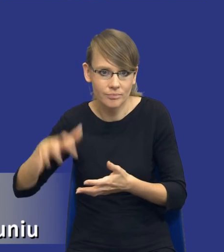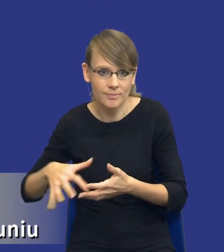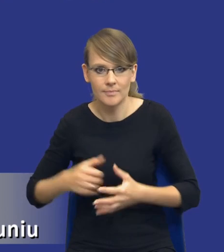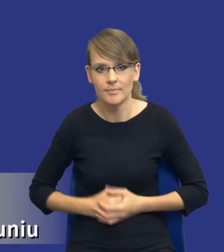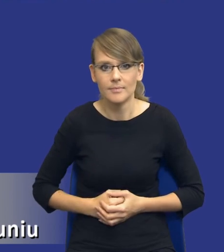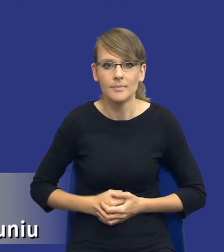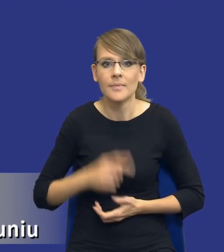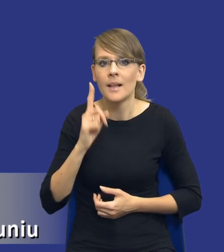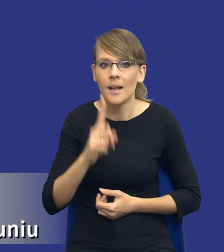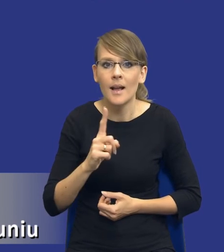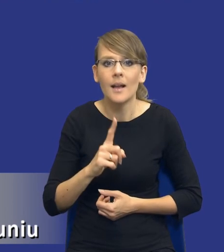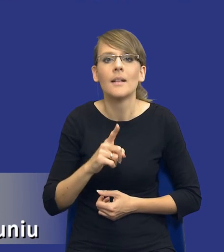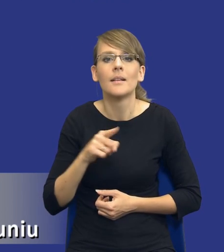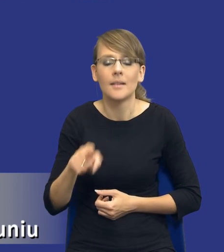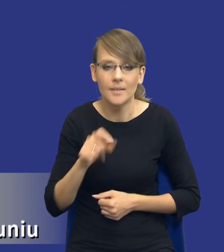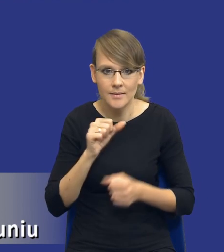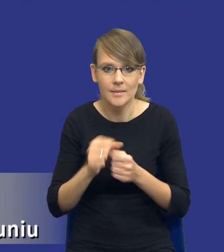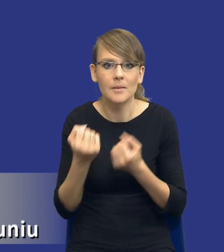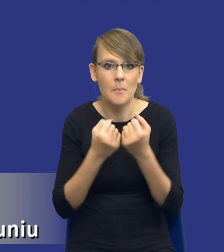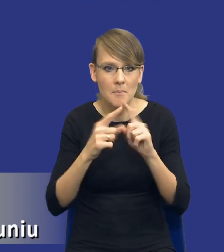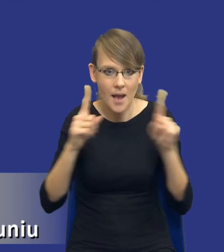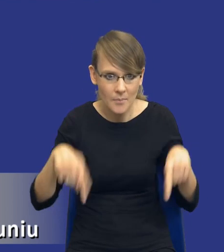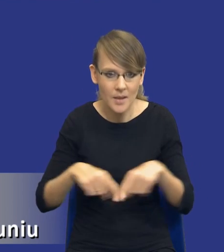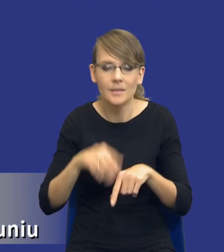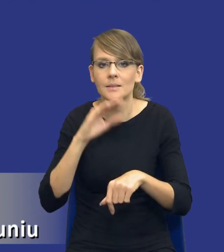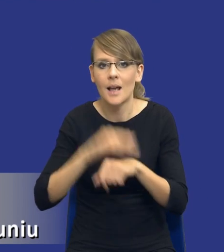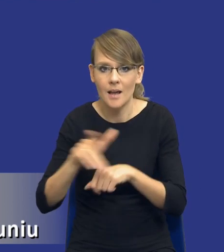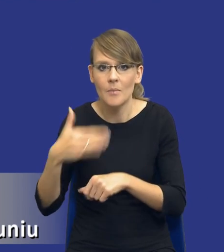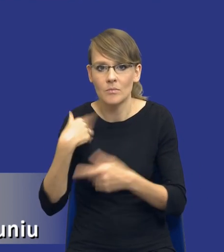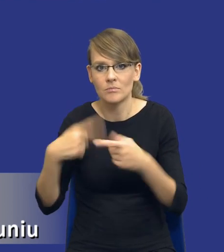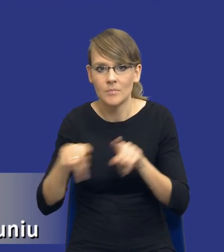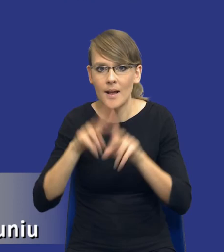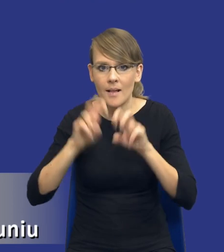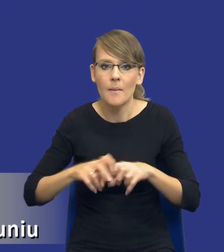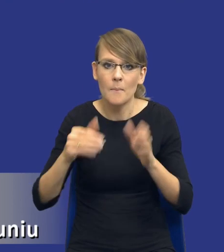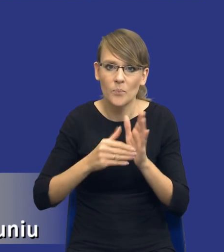Natomiast jest papier, zamawiający dokonał analizy potrzeb wymaganych,